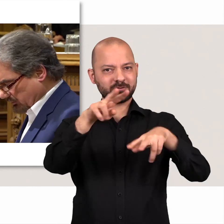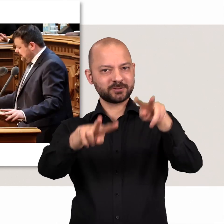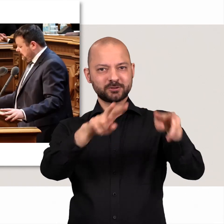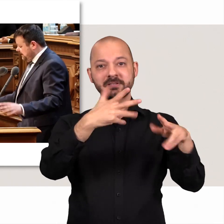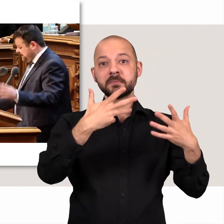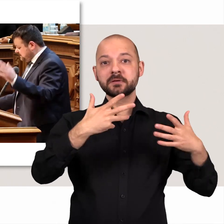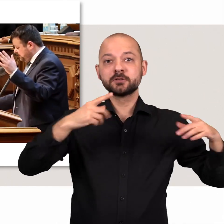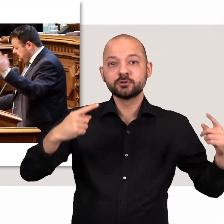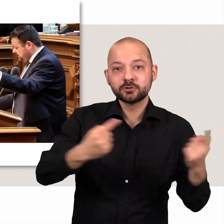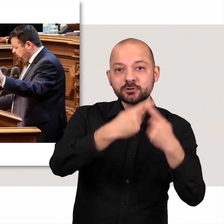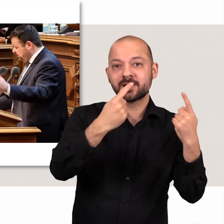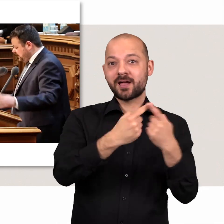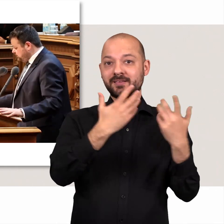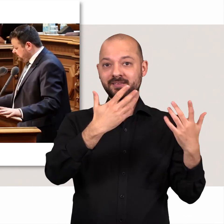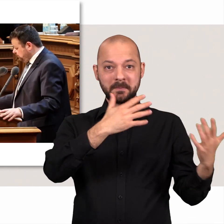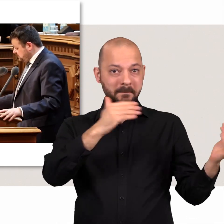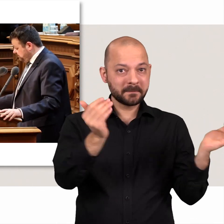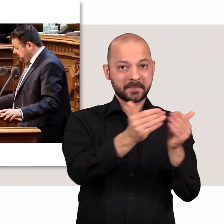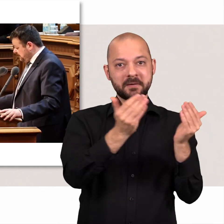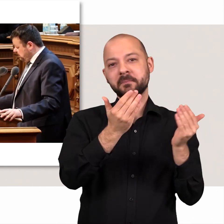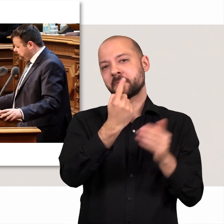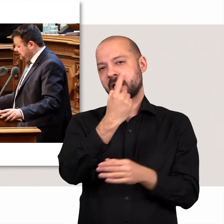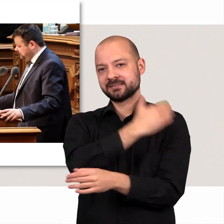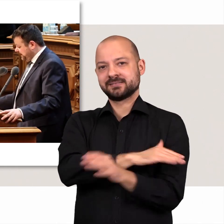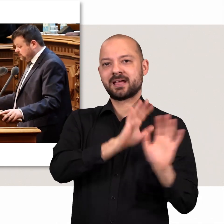Aber Streit und Gegensatz sind nur eine Seite der Politik.